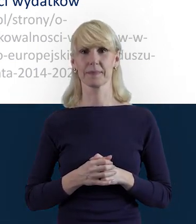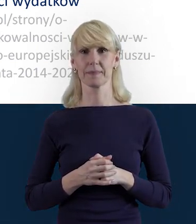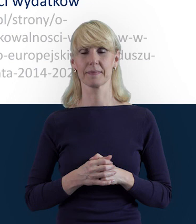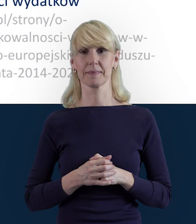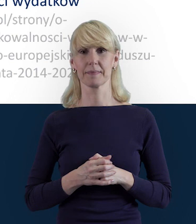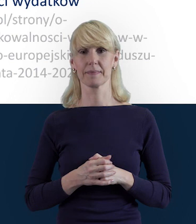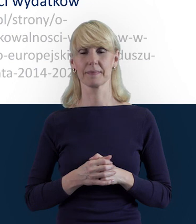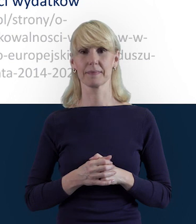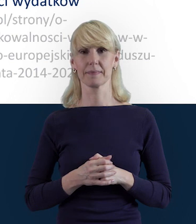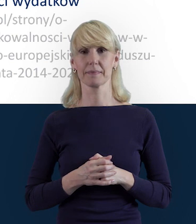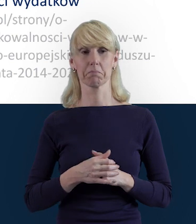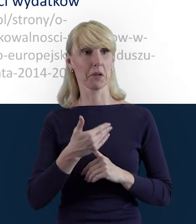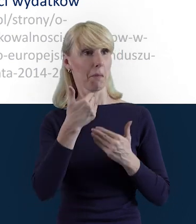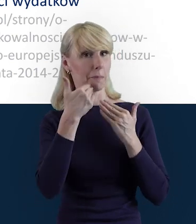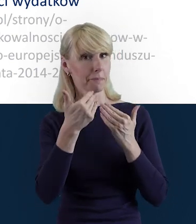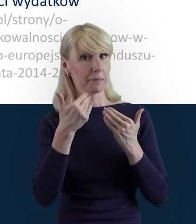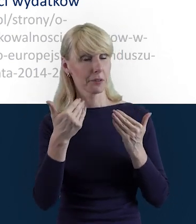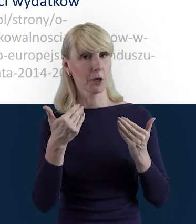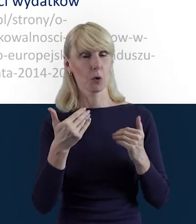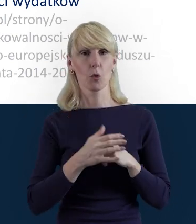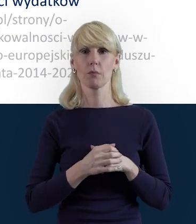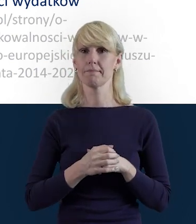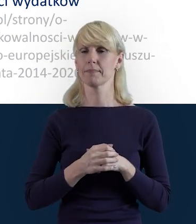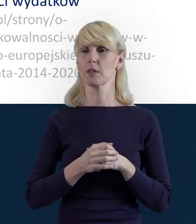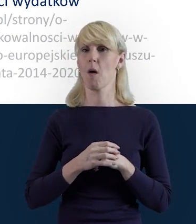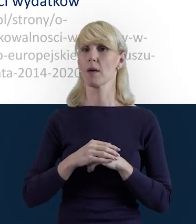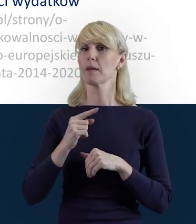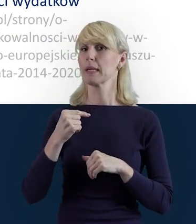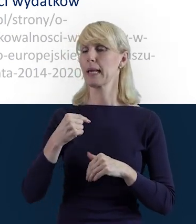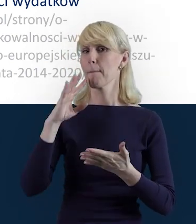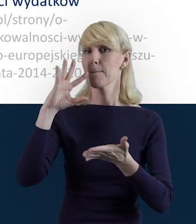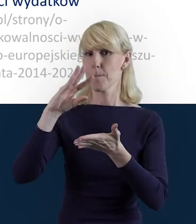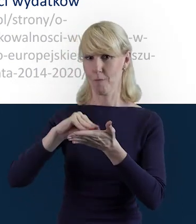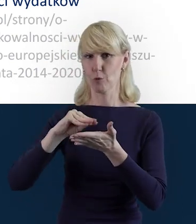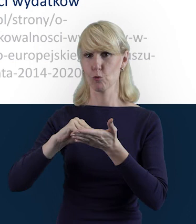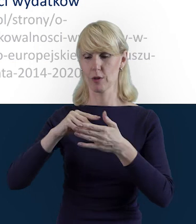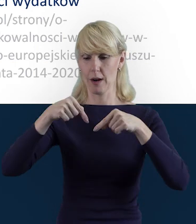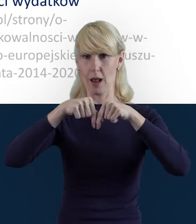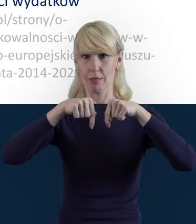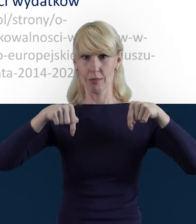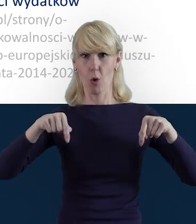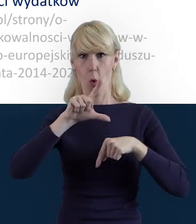Magdo, bardzo Ci dziękuję. Jeszcze raz tylko przypomnę, że linki znajdują się pod naszym nagraniem.